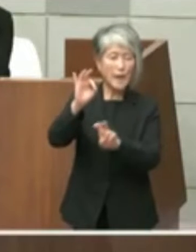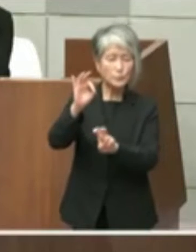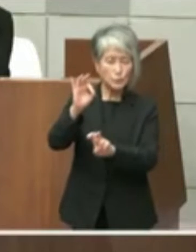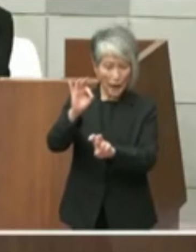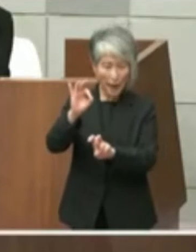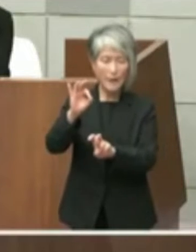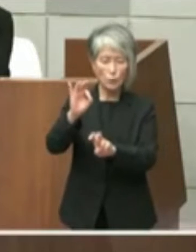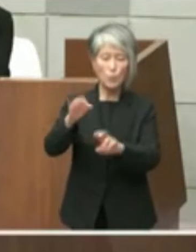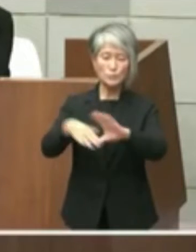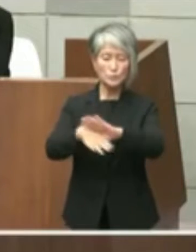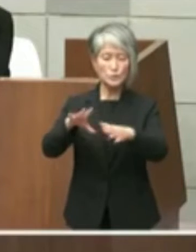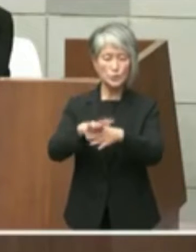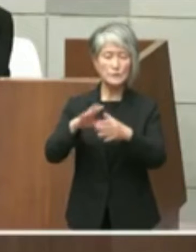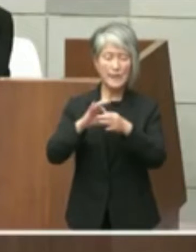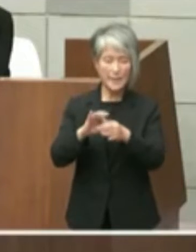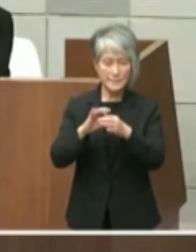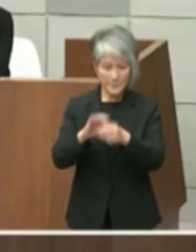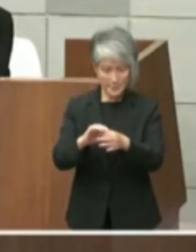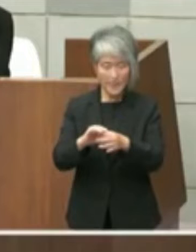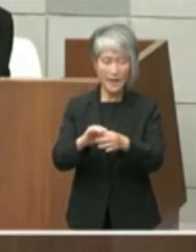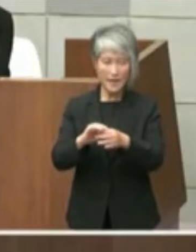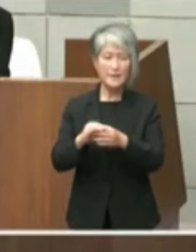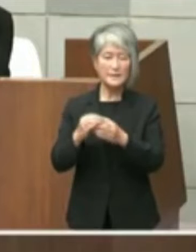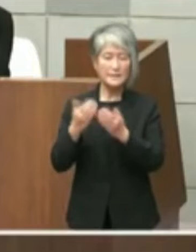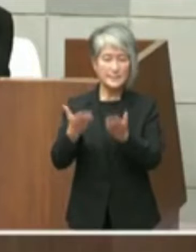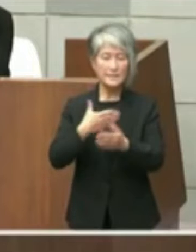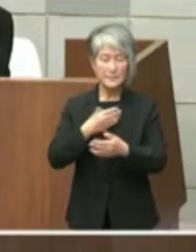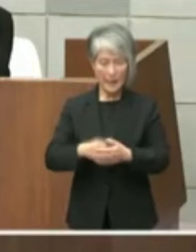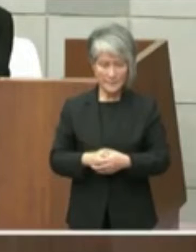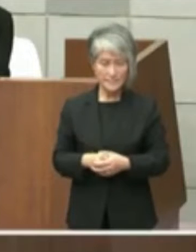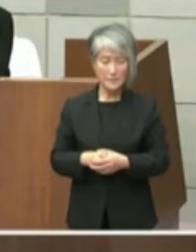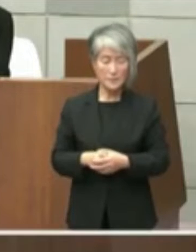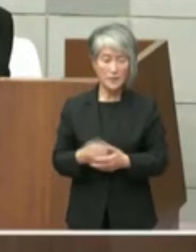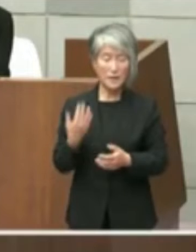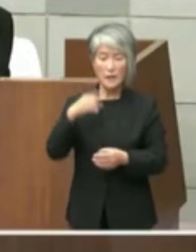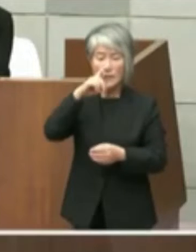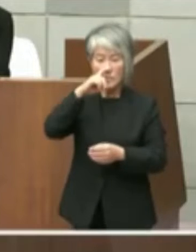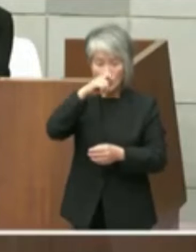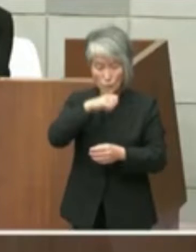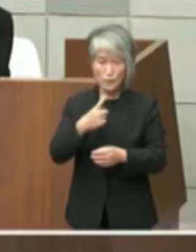です 当該文書の表題は「旧明石市立図書館」の